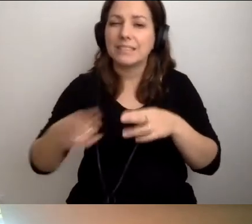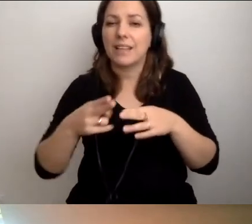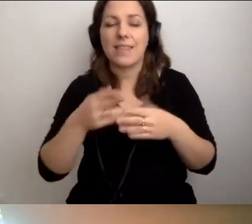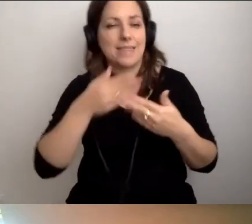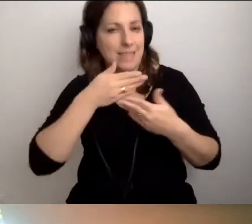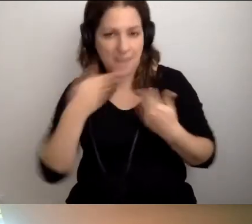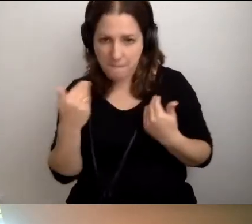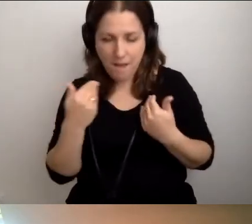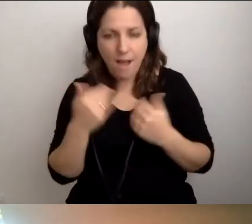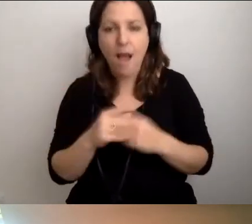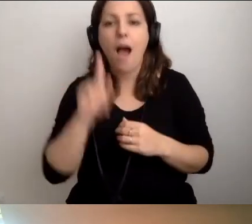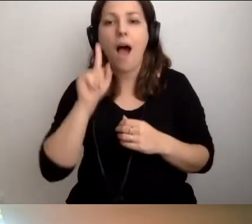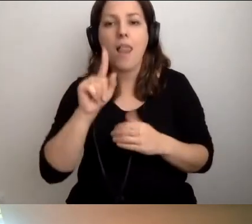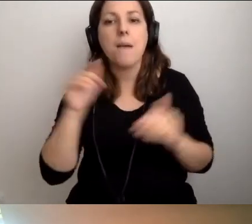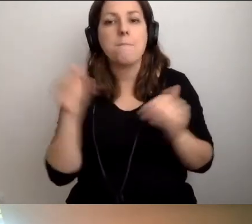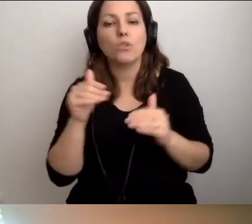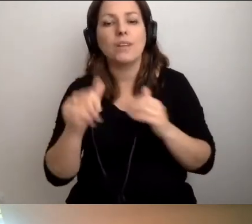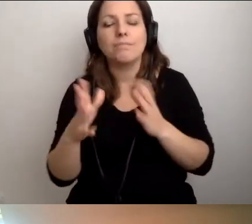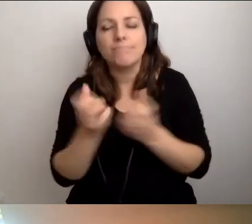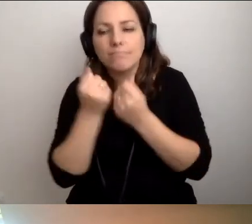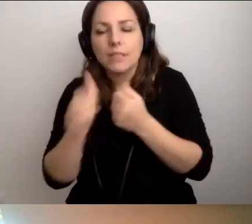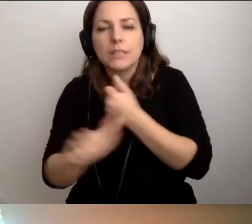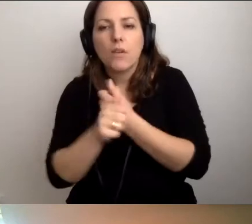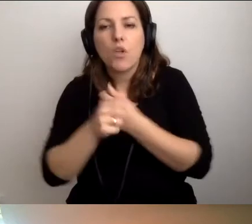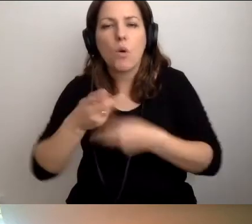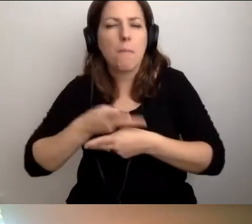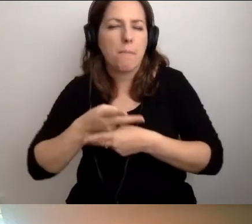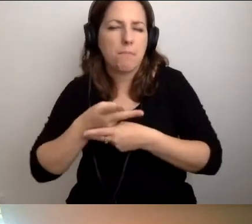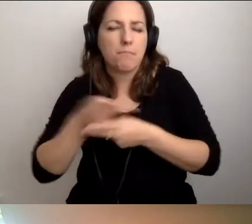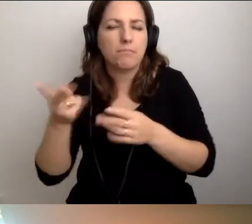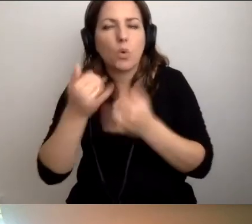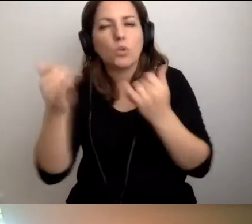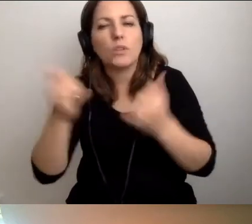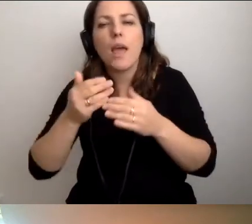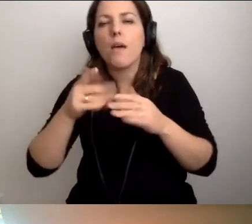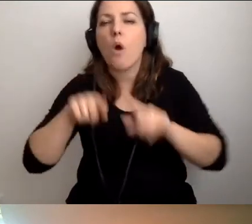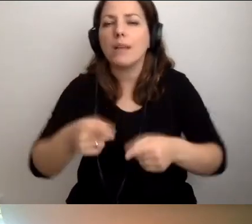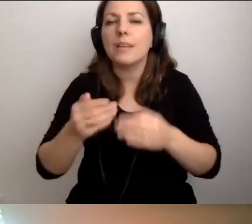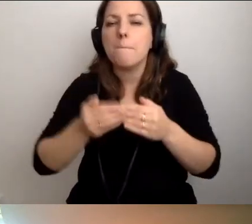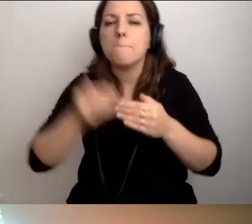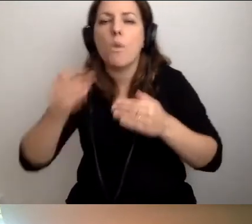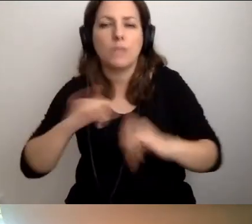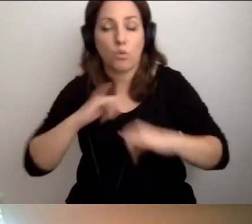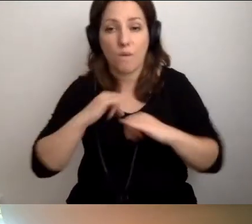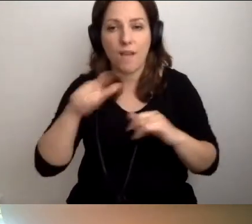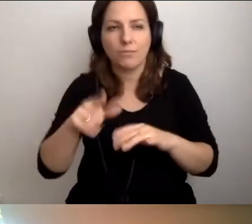ale można znaleźć dokumenty publikowane przez różne organizacje pozarządowe, które już się nad tym pochyliły.